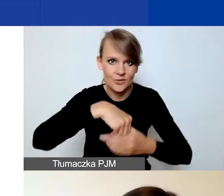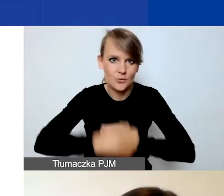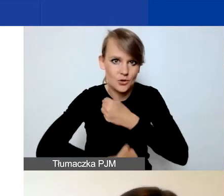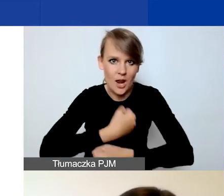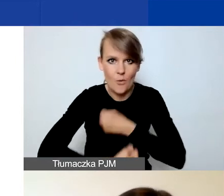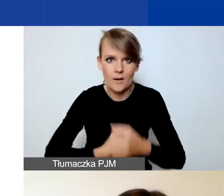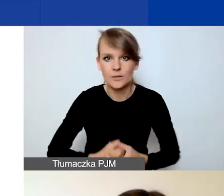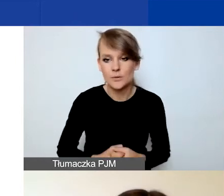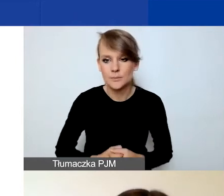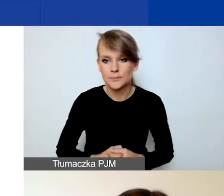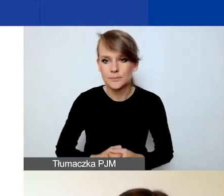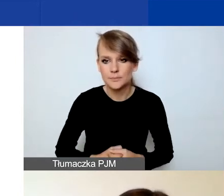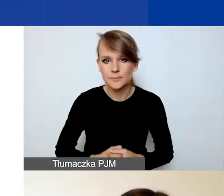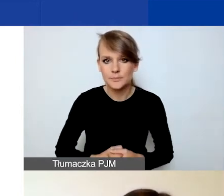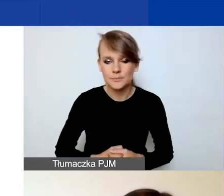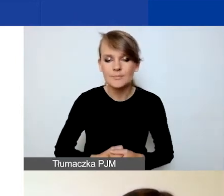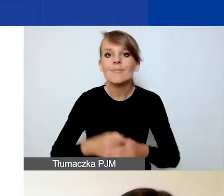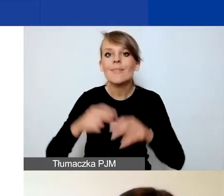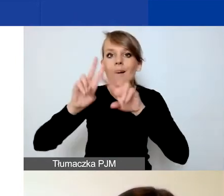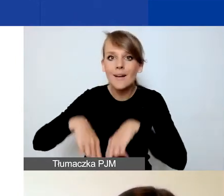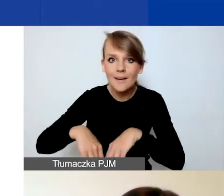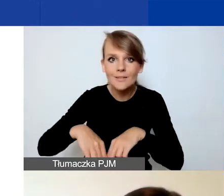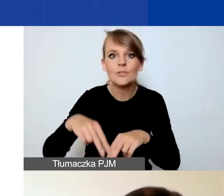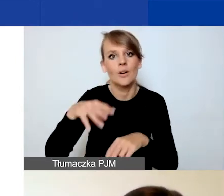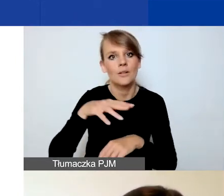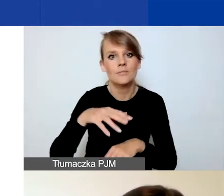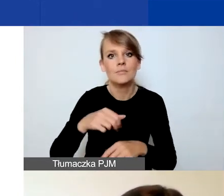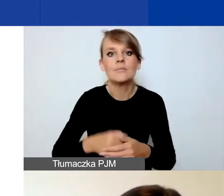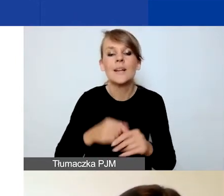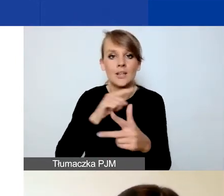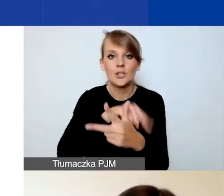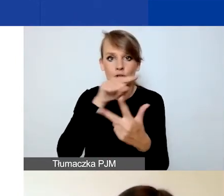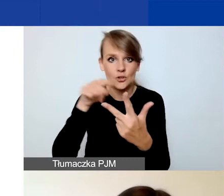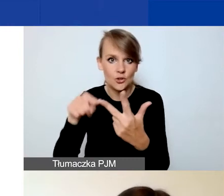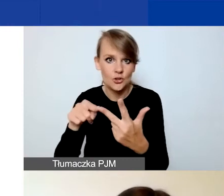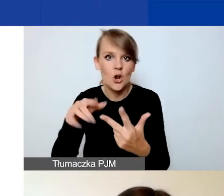Natomiast dla trzech obszarów wsparcia